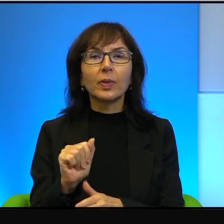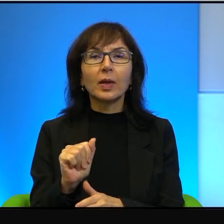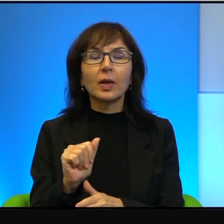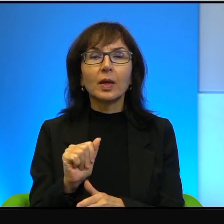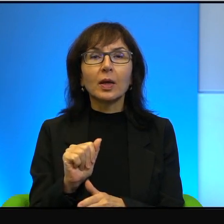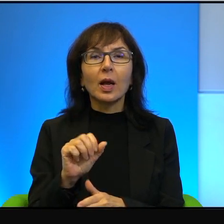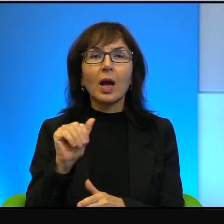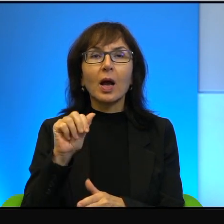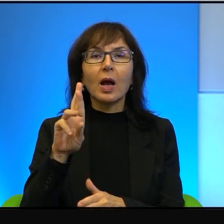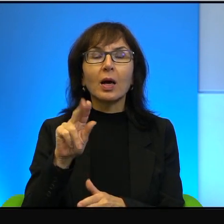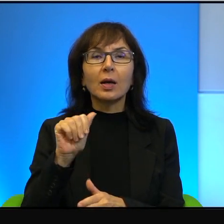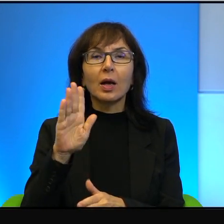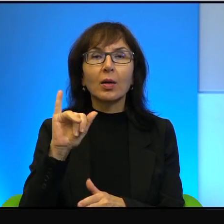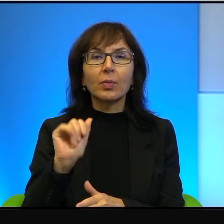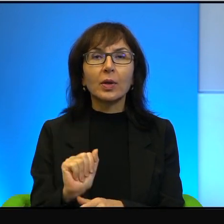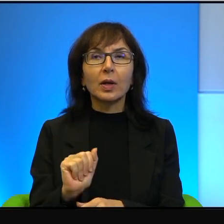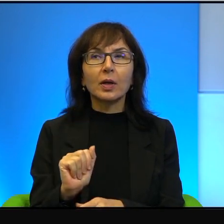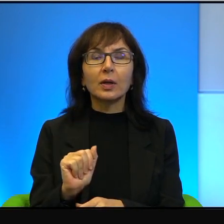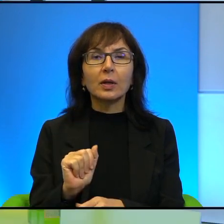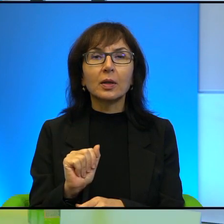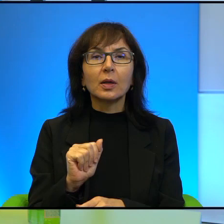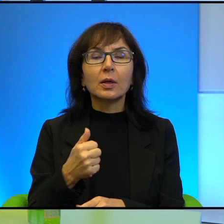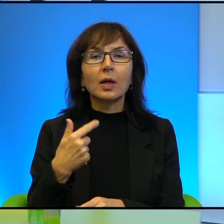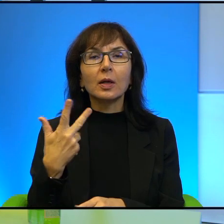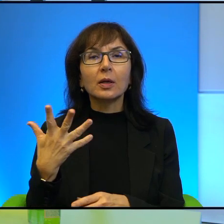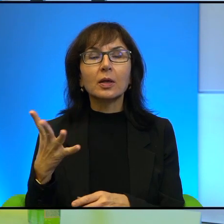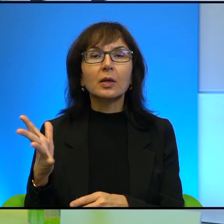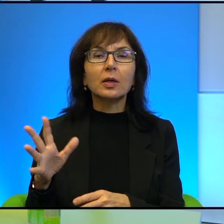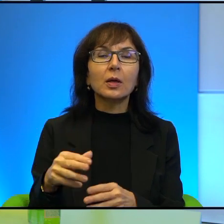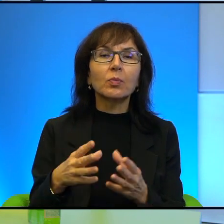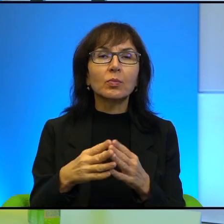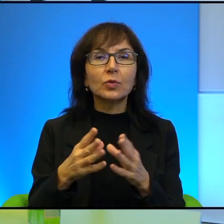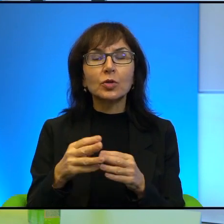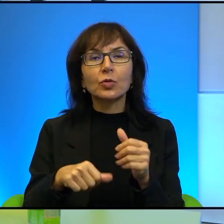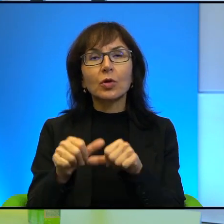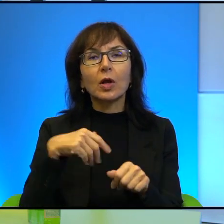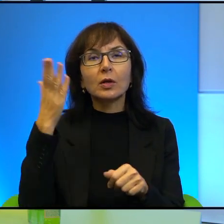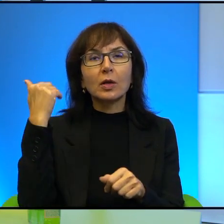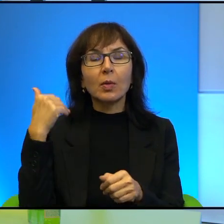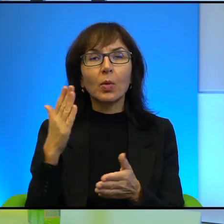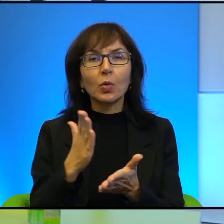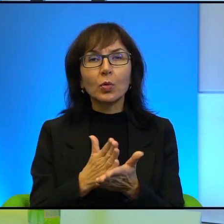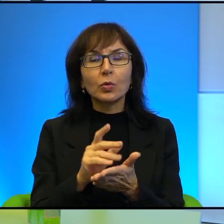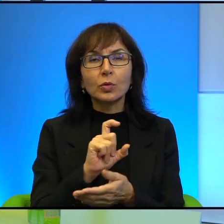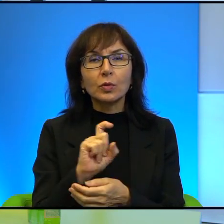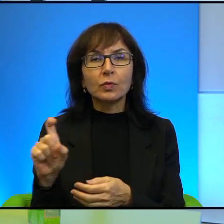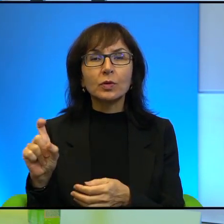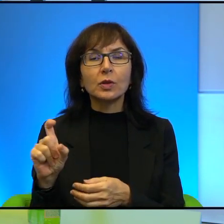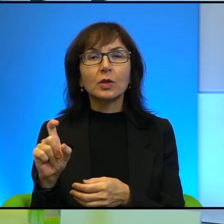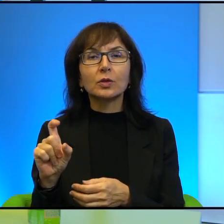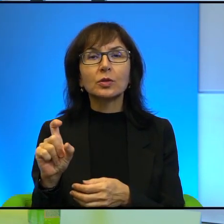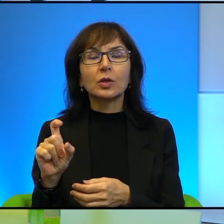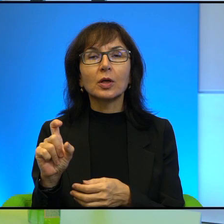Kiedyś, te parędziesiąt lat temu, już w czasie, kiedy zachodni brzeg był